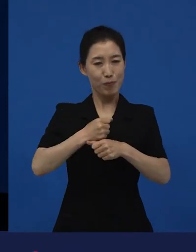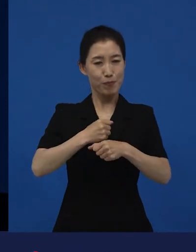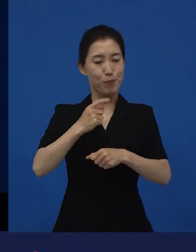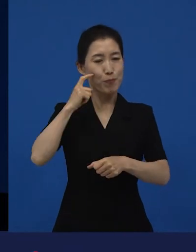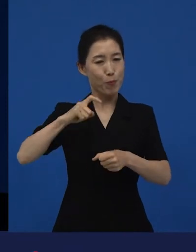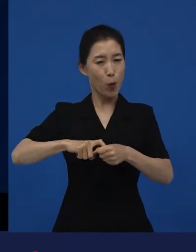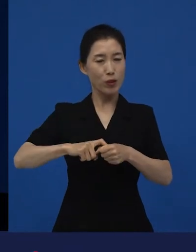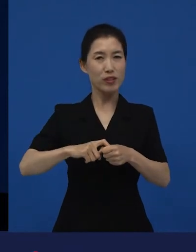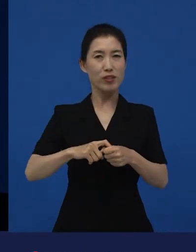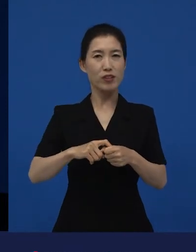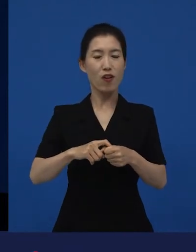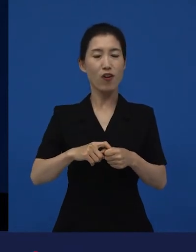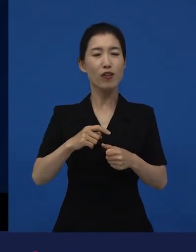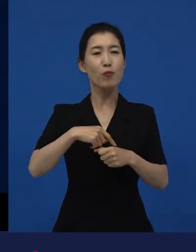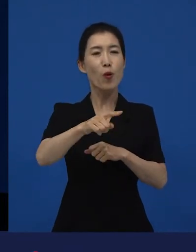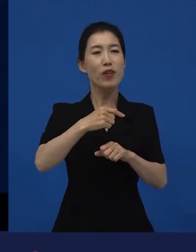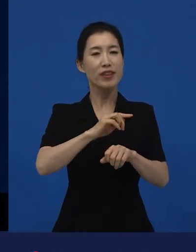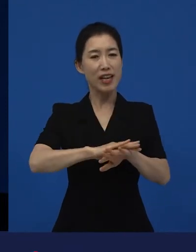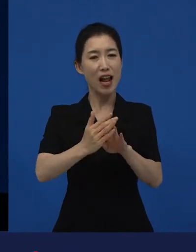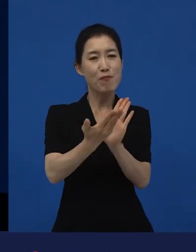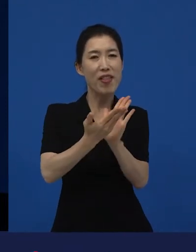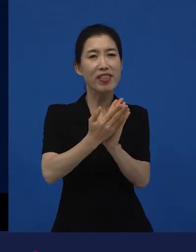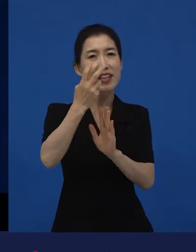같이 기획해서 만들 만한 감독을 만나기도 하고요.